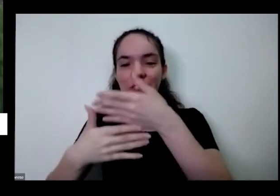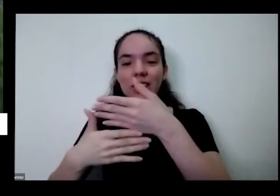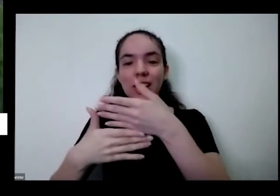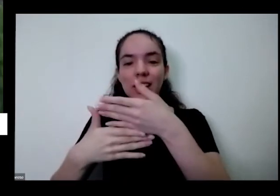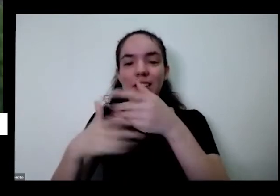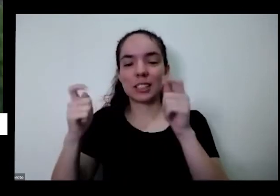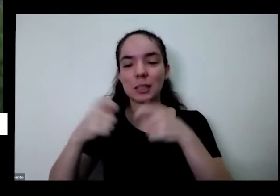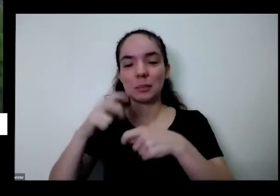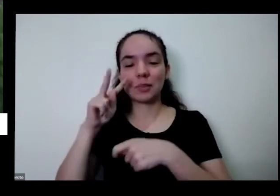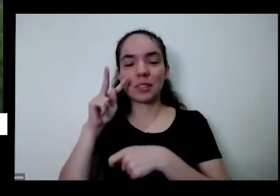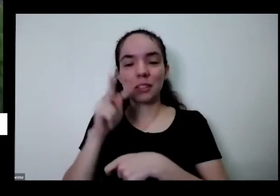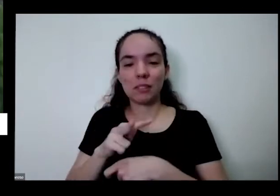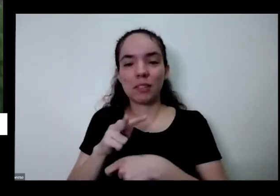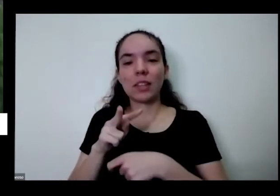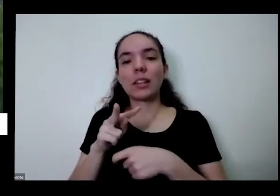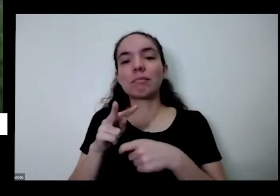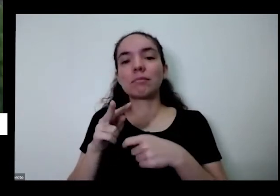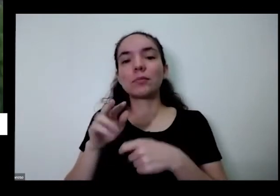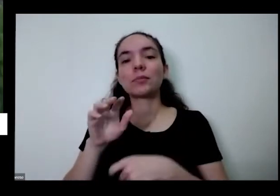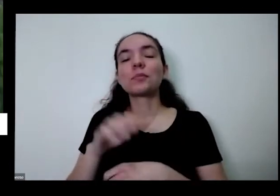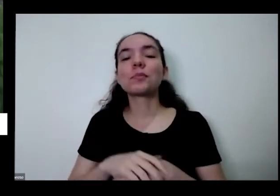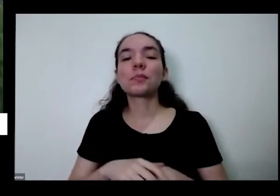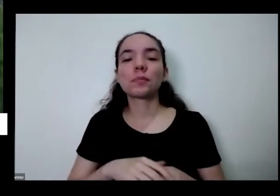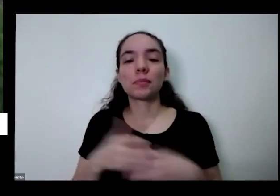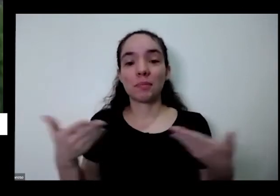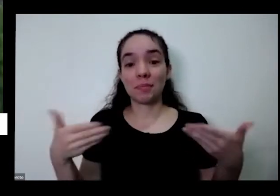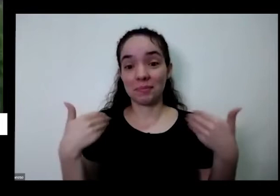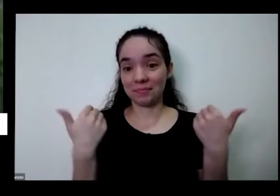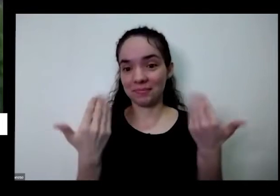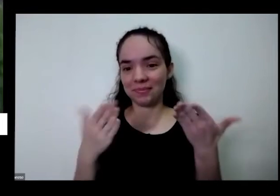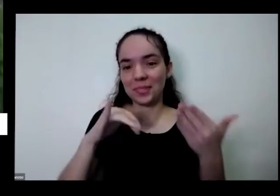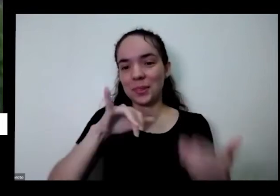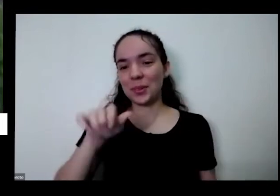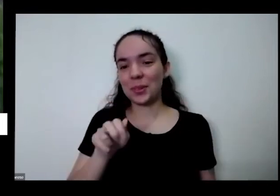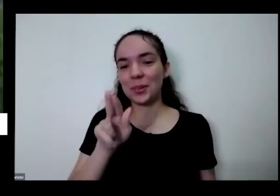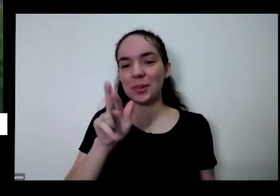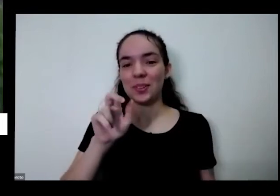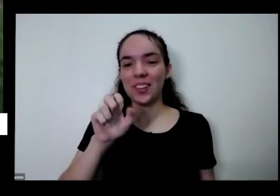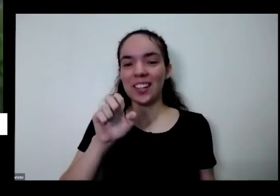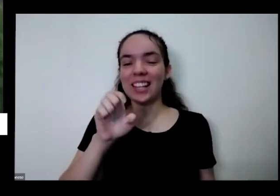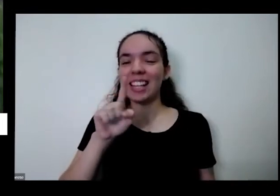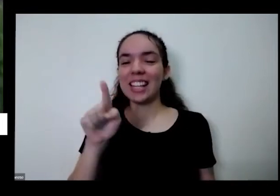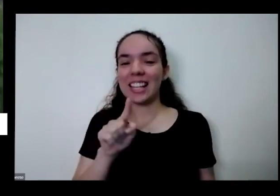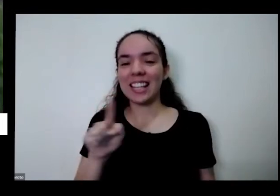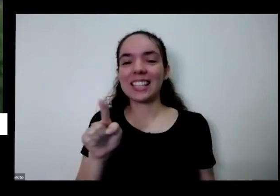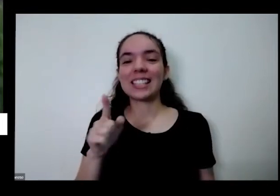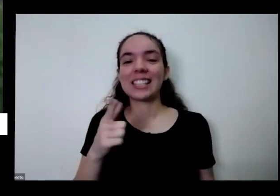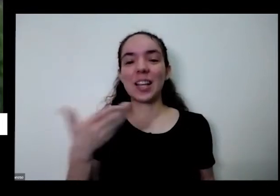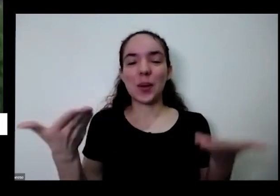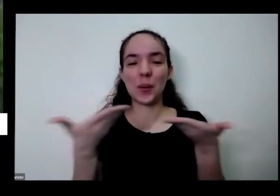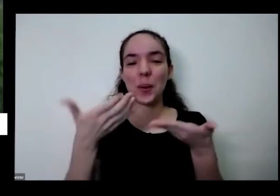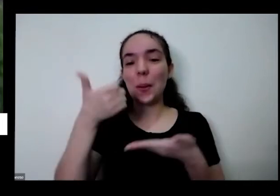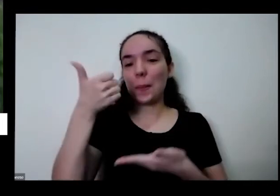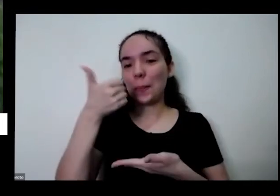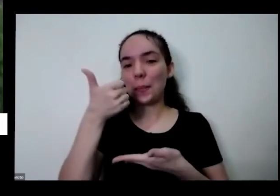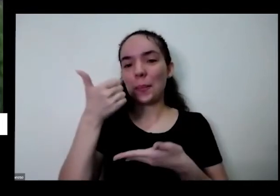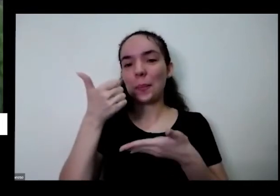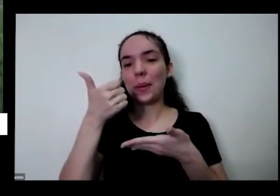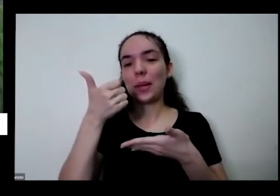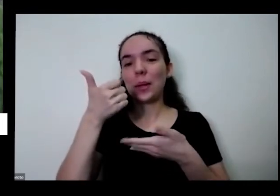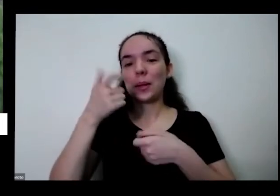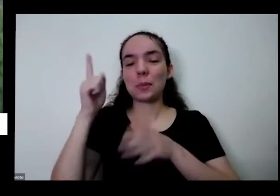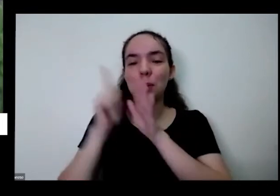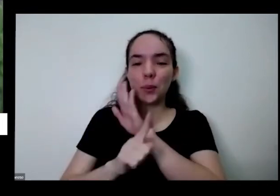ajudar né então enjoarei por parte do primeiro bloco bloco de perguntas do chat a Karine dos